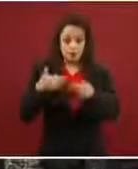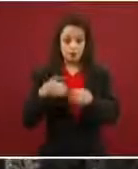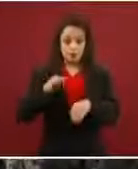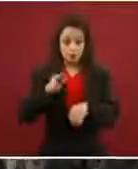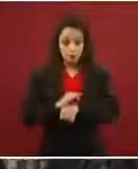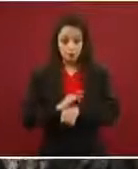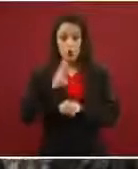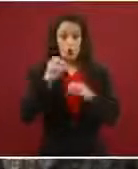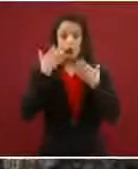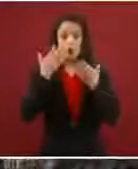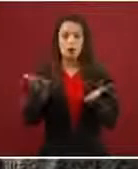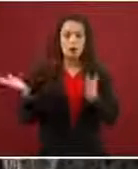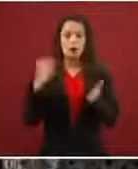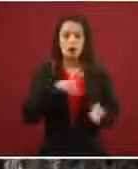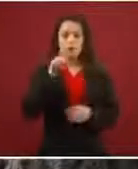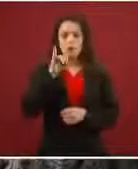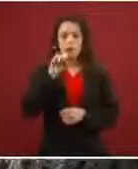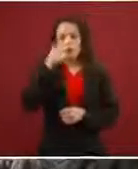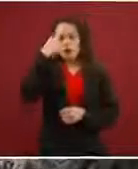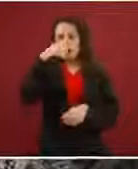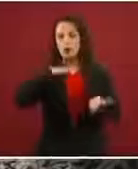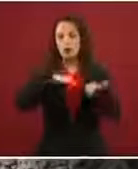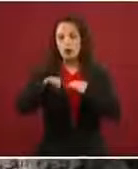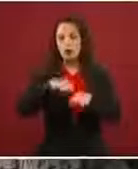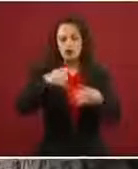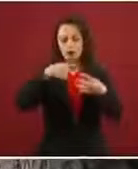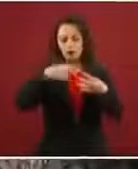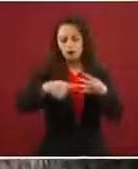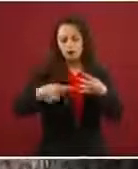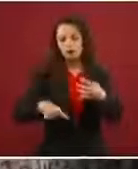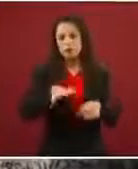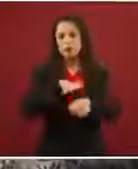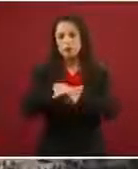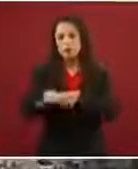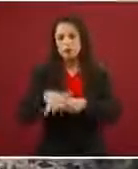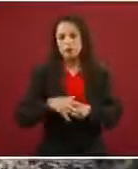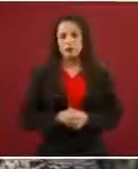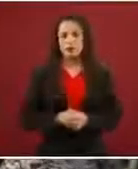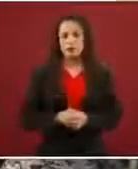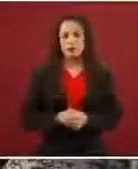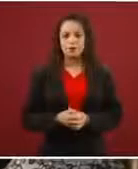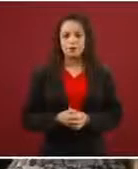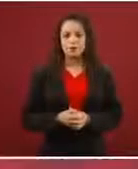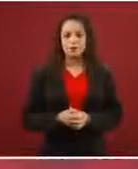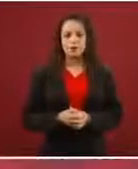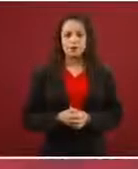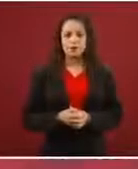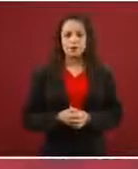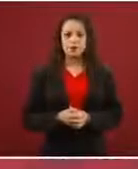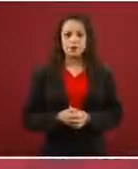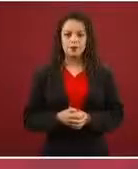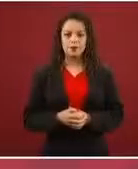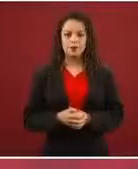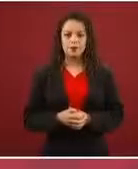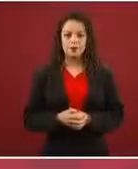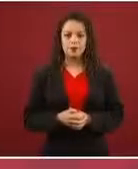trabajo, en fin, todas las opciones que hay, lo que la mayoría de los integrantes de la